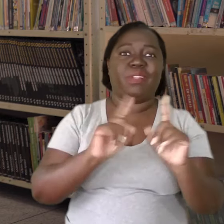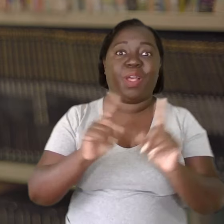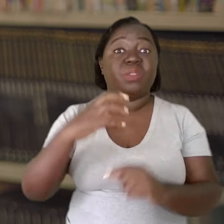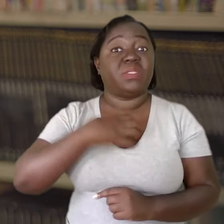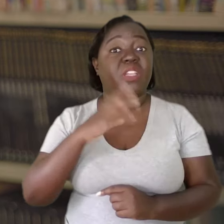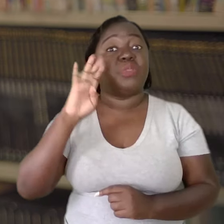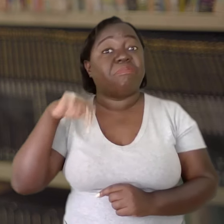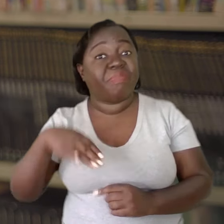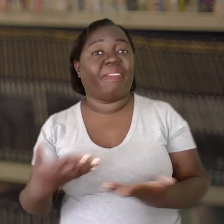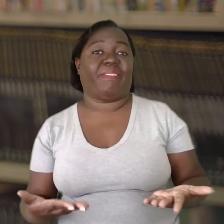Ele sente o bem-estar.